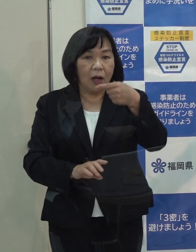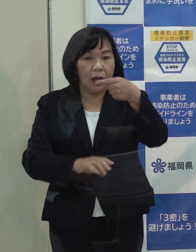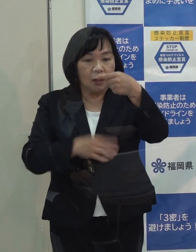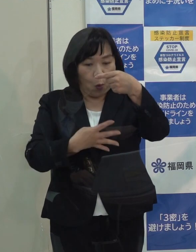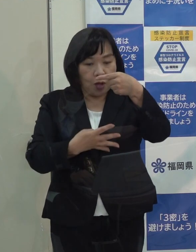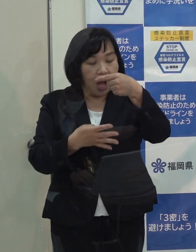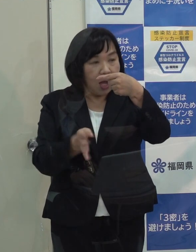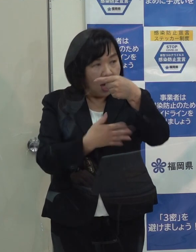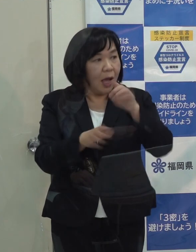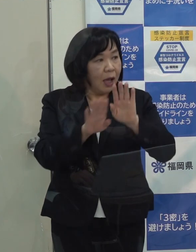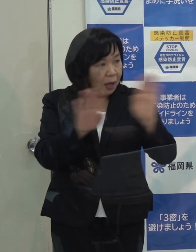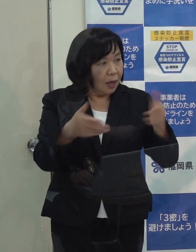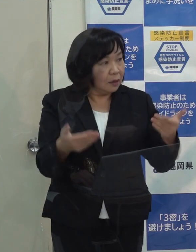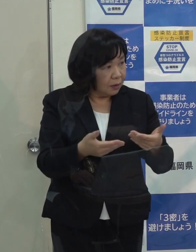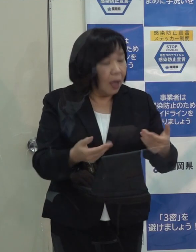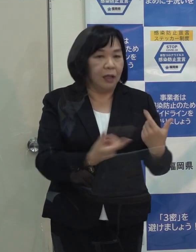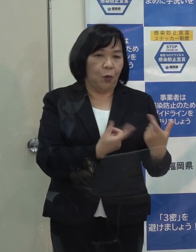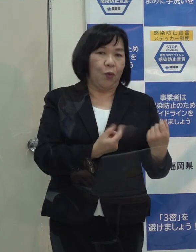（知事）４日からです （記者）分かりました